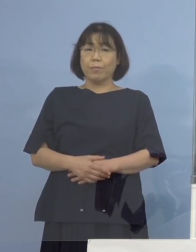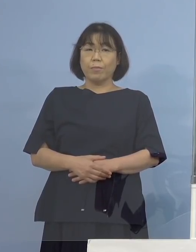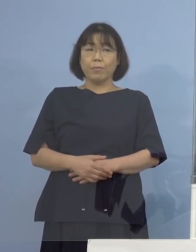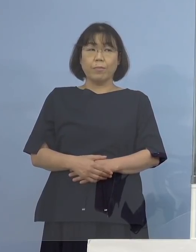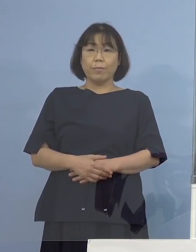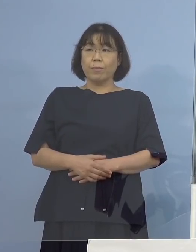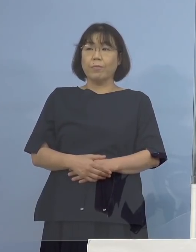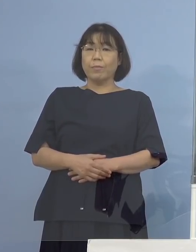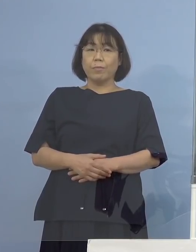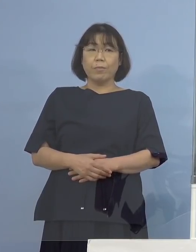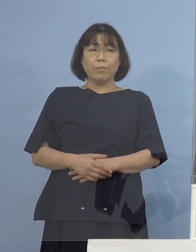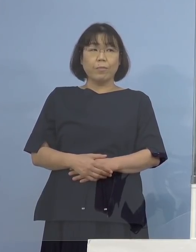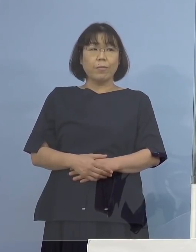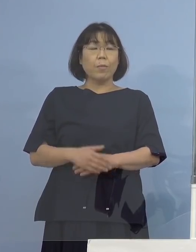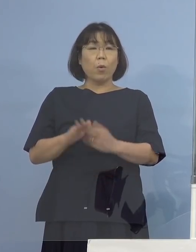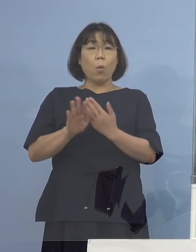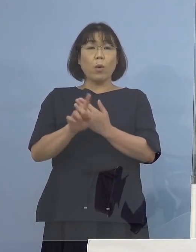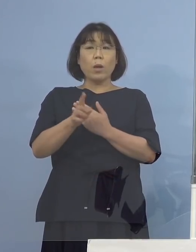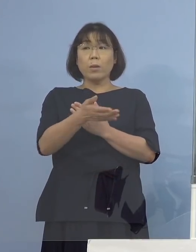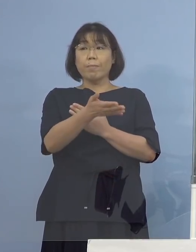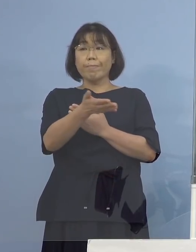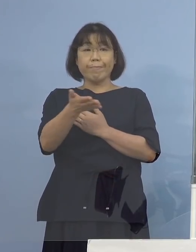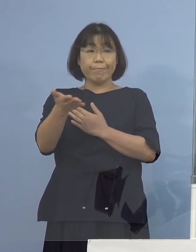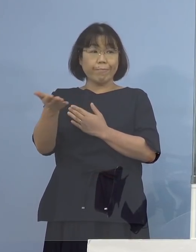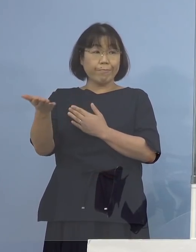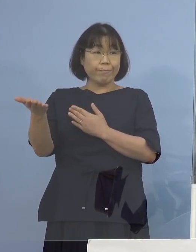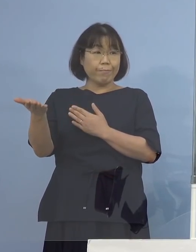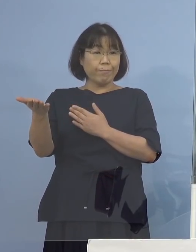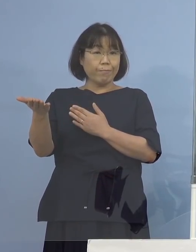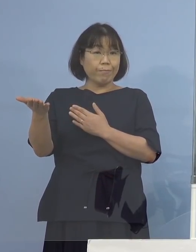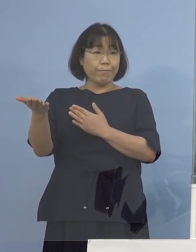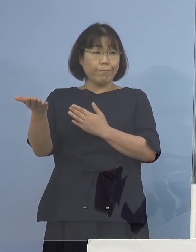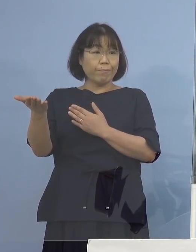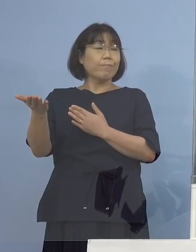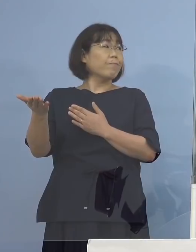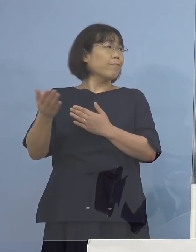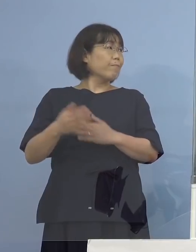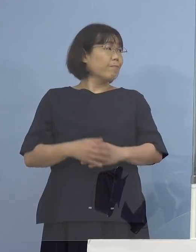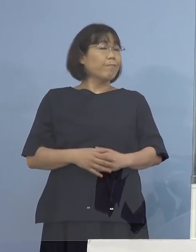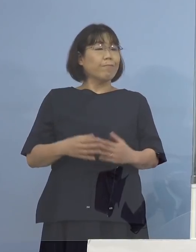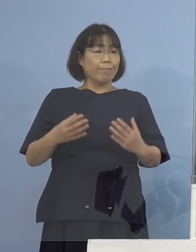（幹事社） 他に質問ございませんか なければ以上で終わります ありがとうございました